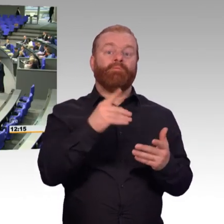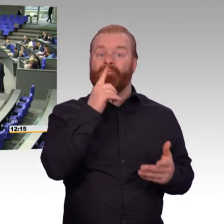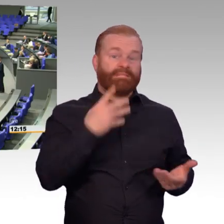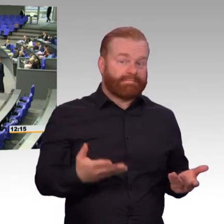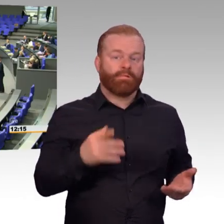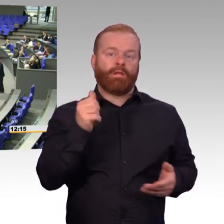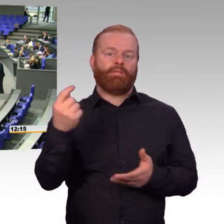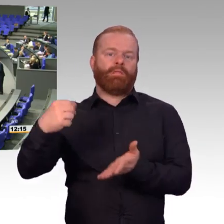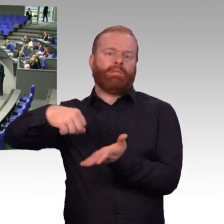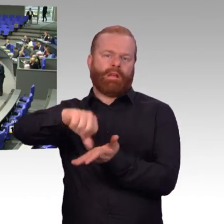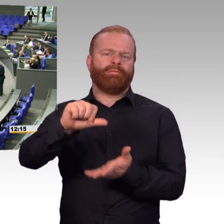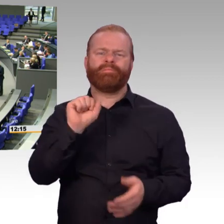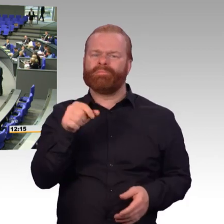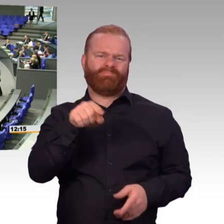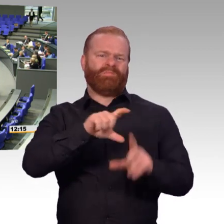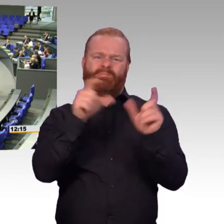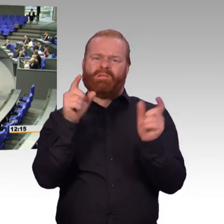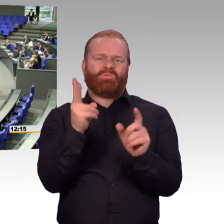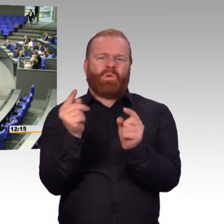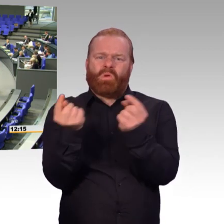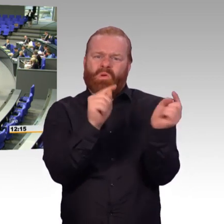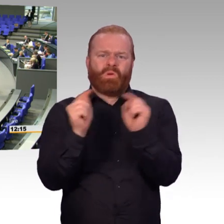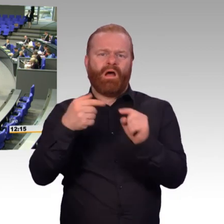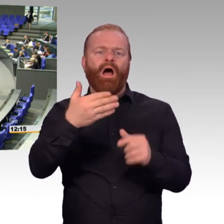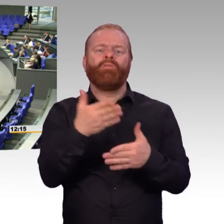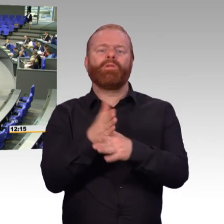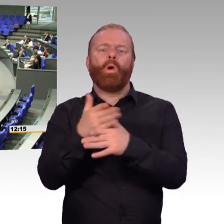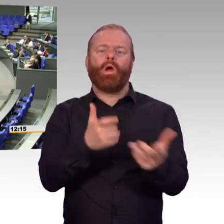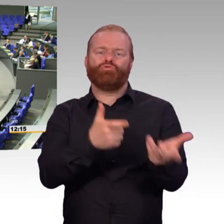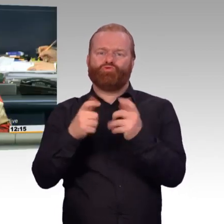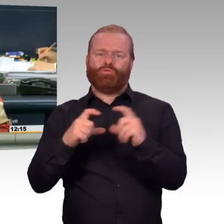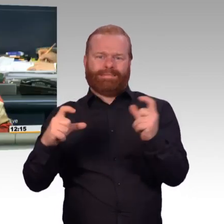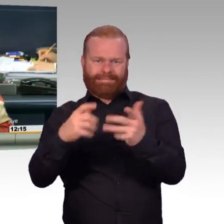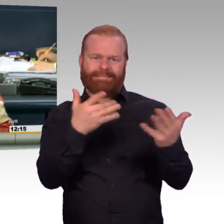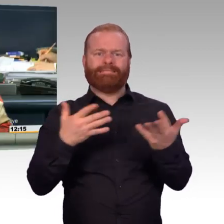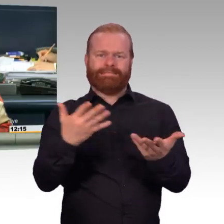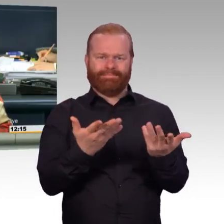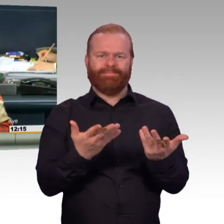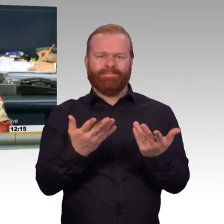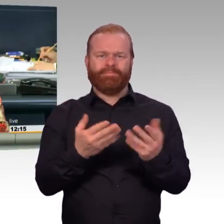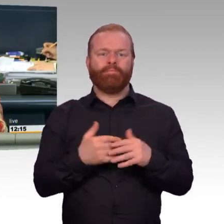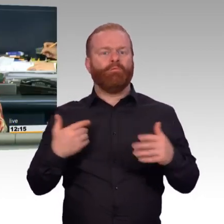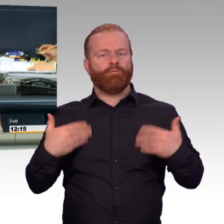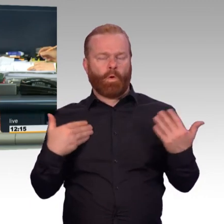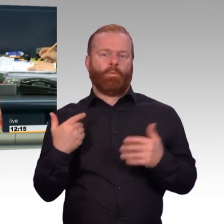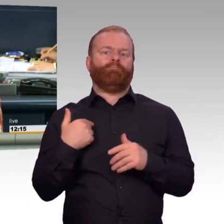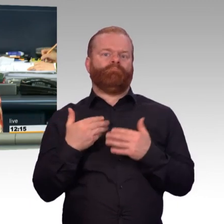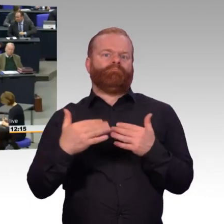(Präsident) Vielen Dank, Doktor Felgentreu. Nächste Redner für die FDP-Fraktion Alexander Müller.